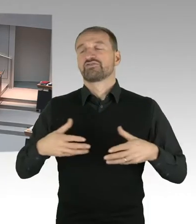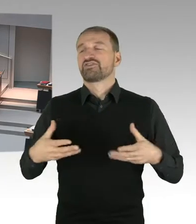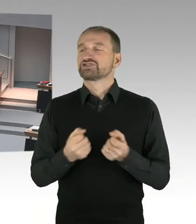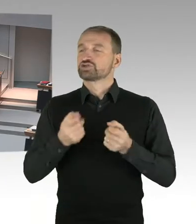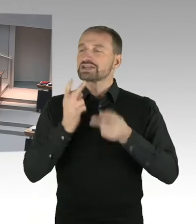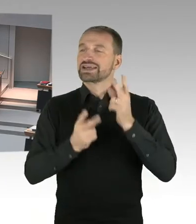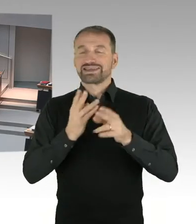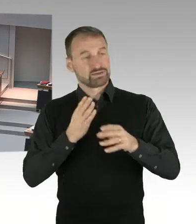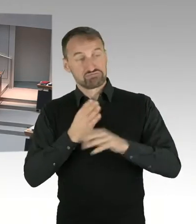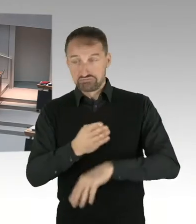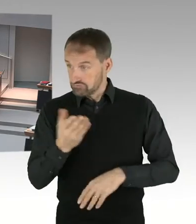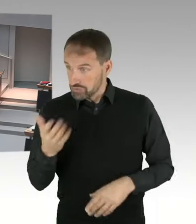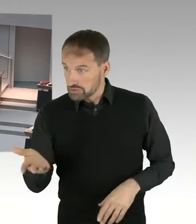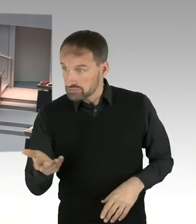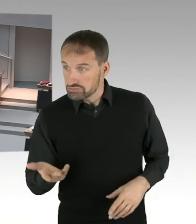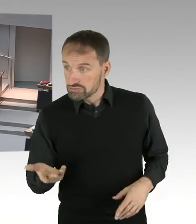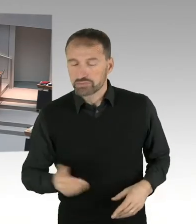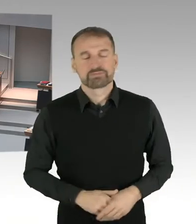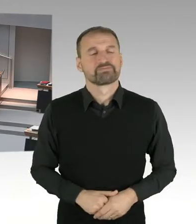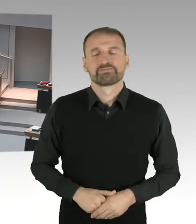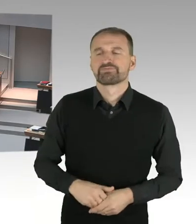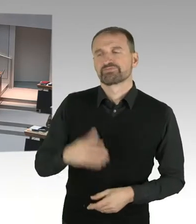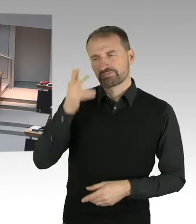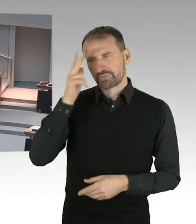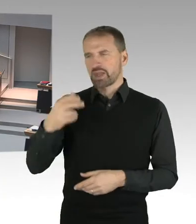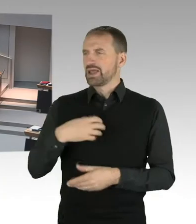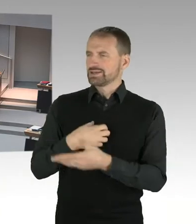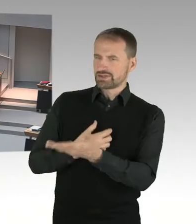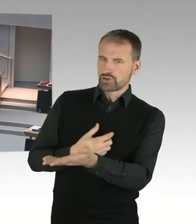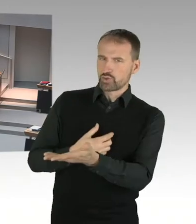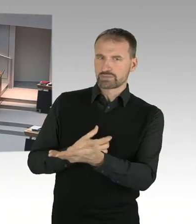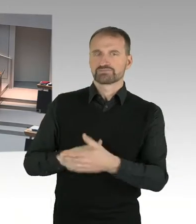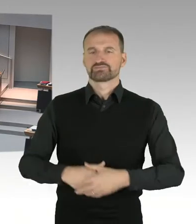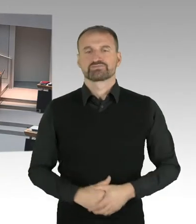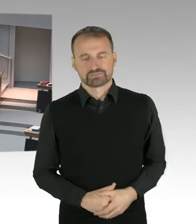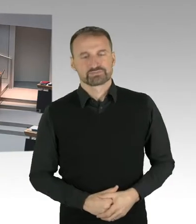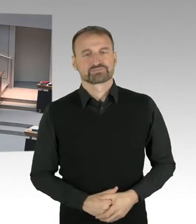extra etwas ausführlicher geantwortet, weil viele der Pressedarstellungen eben gerade falsch waren.